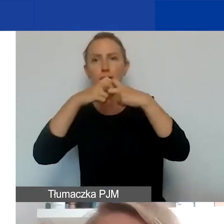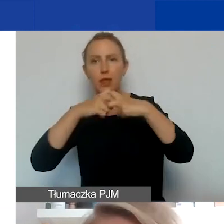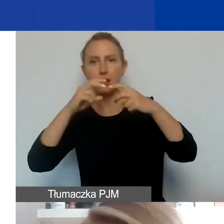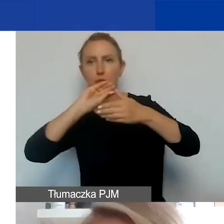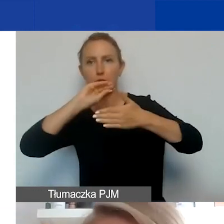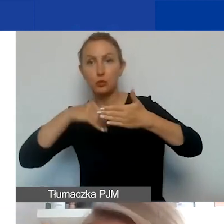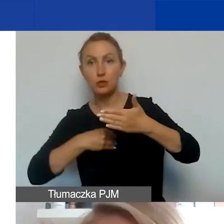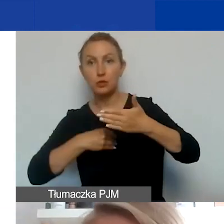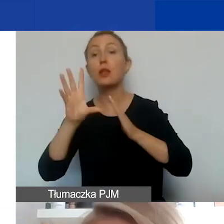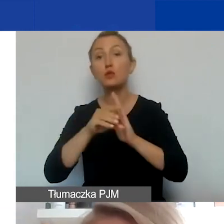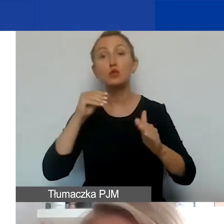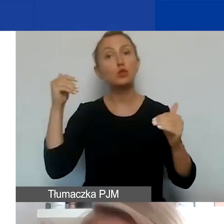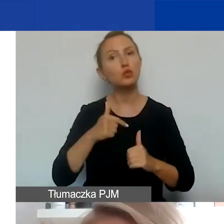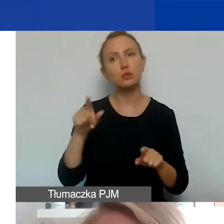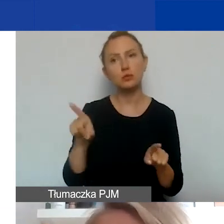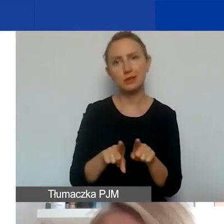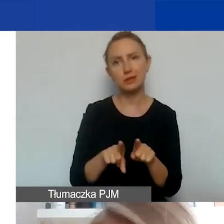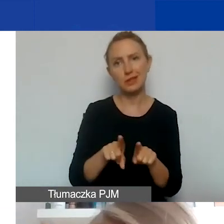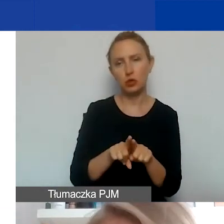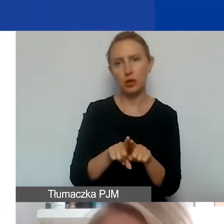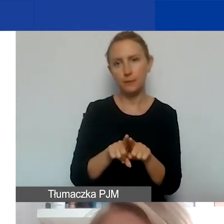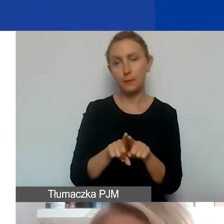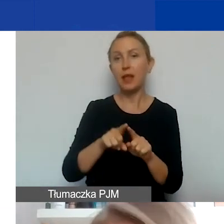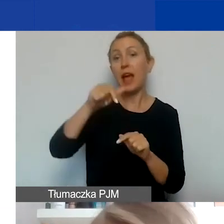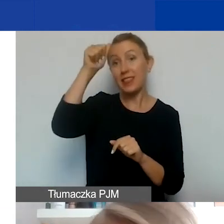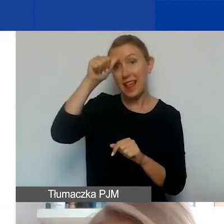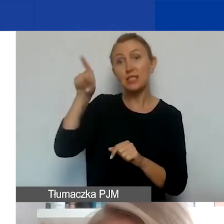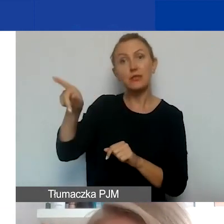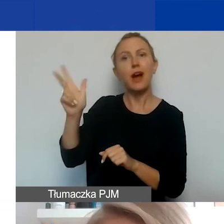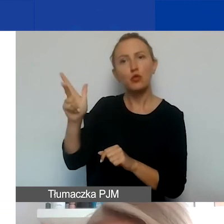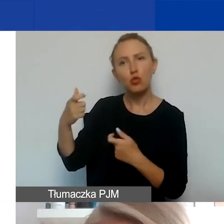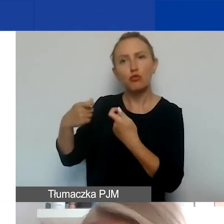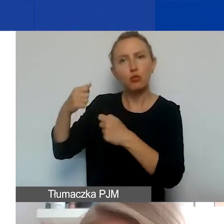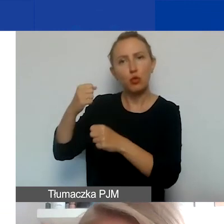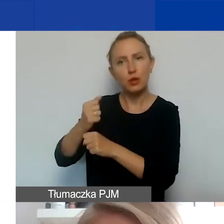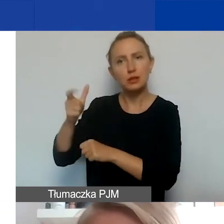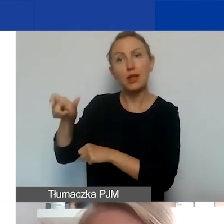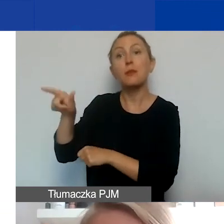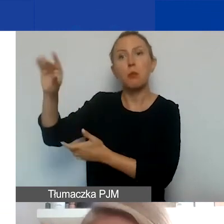We wzorze musi się koniecznie pojawić oczywiście nazwa partnera i podpis osoby, która go reprezentuje,